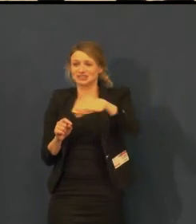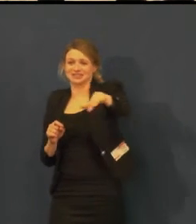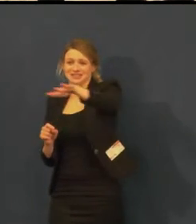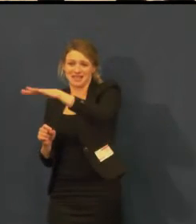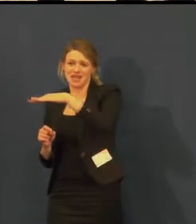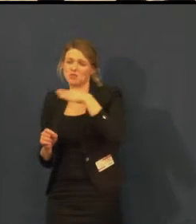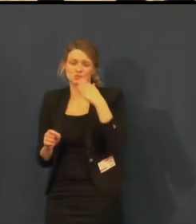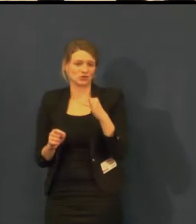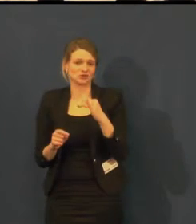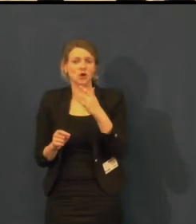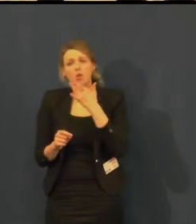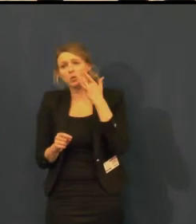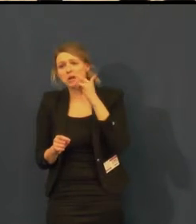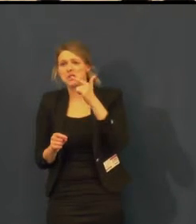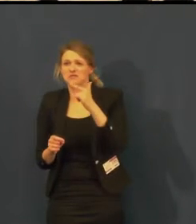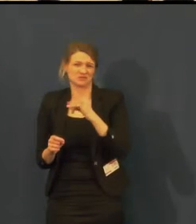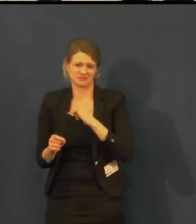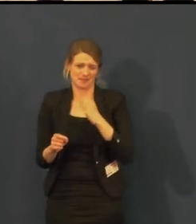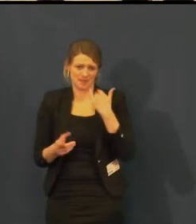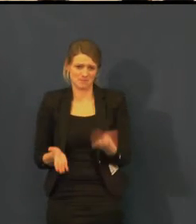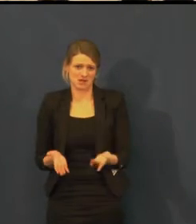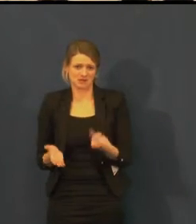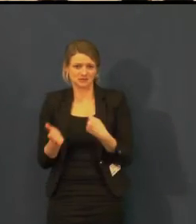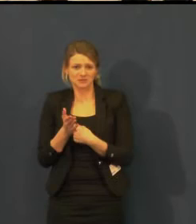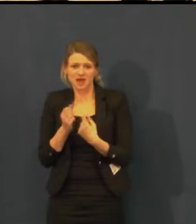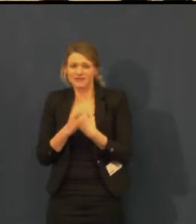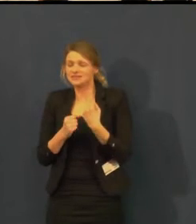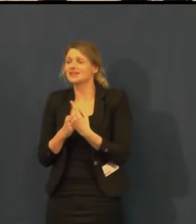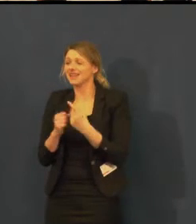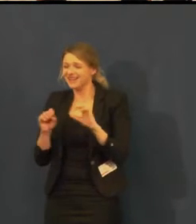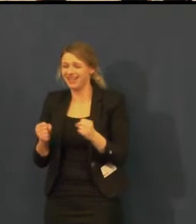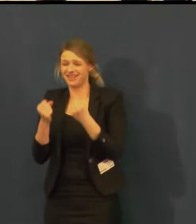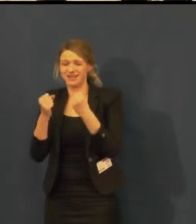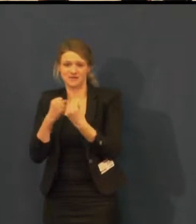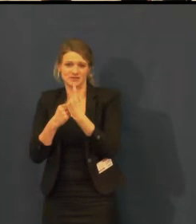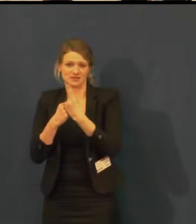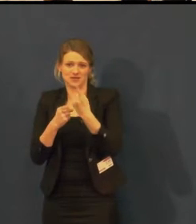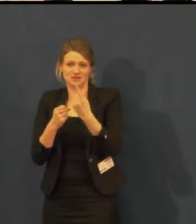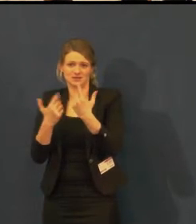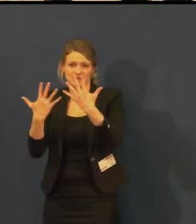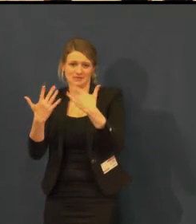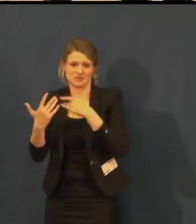Ale už jsme měli takovou poptávku, mimopražskou, nakonec se to nestalo,